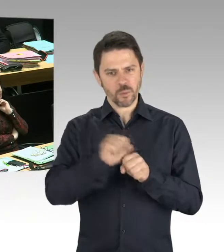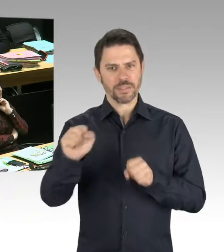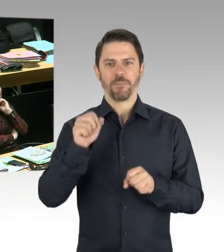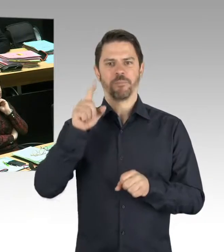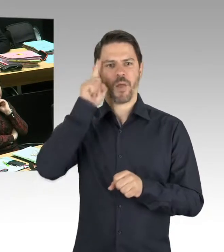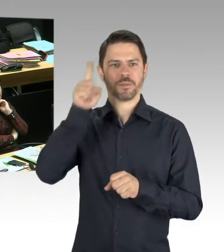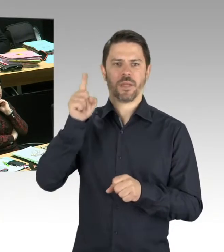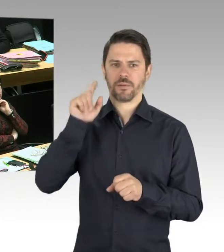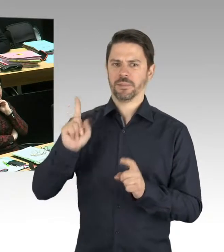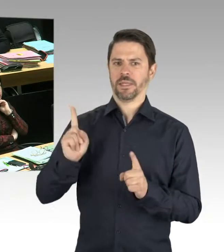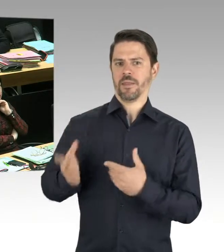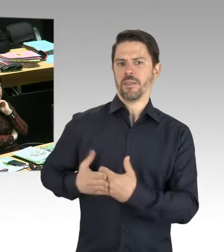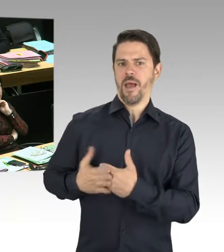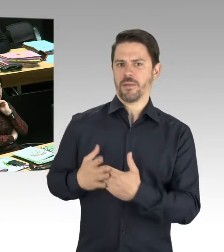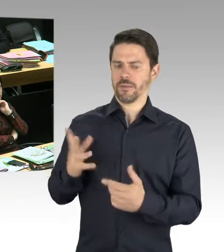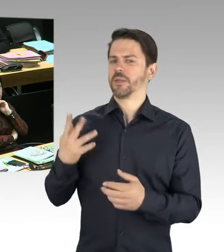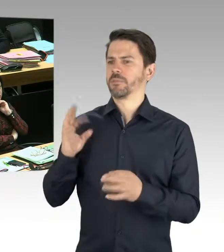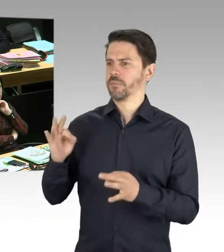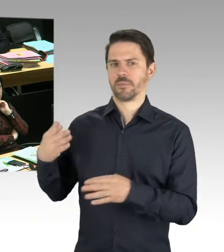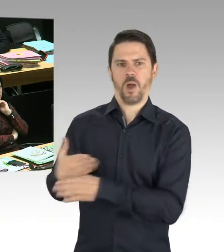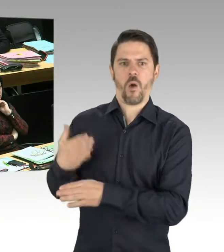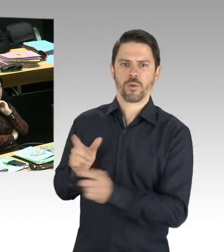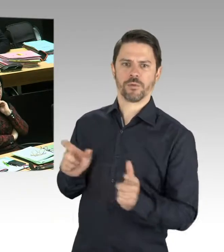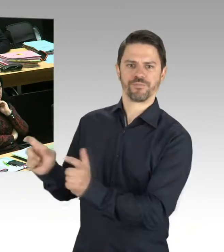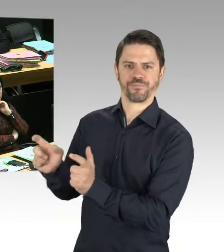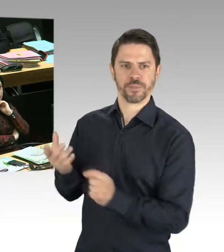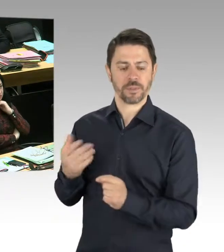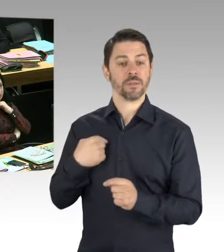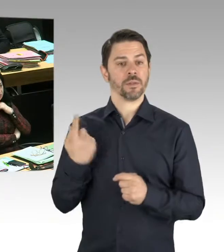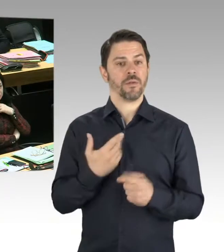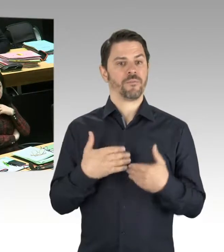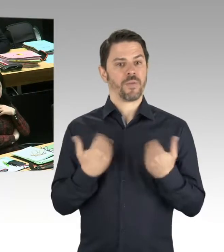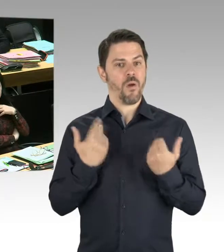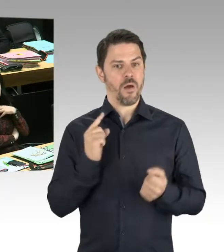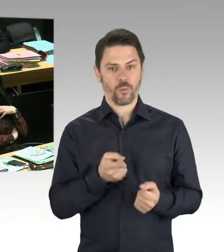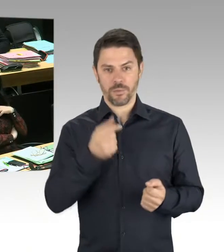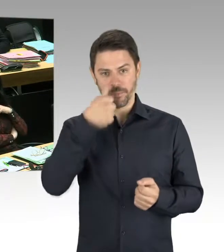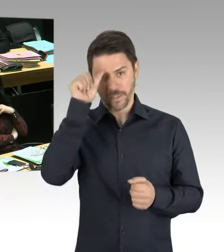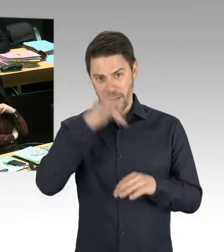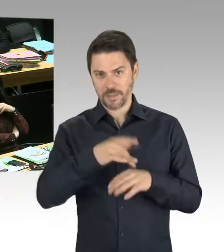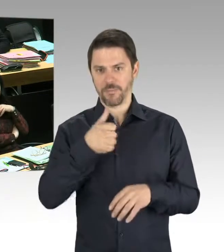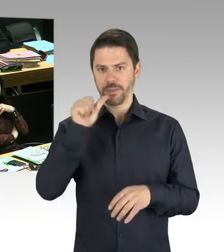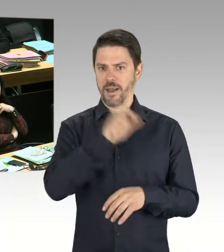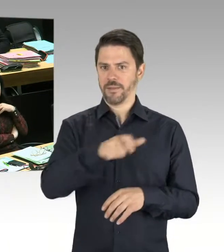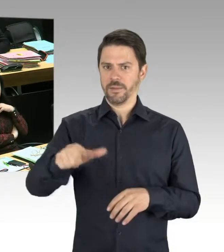und gesagt haben, wir müssen aus diesem Krieg lernen. Frieden in Europa ist ein Wert an sich.